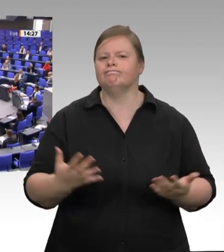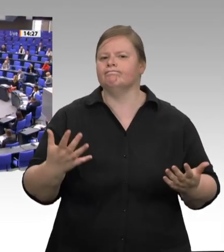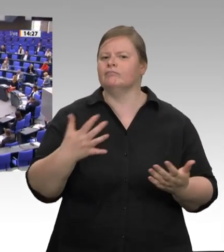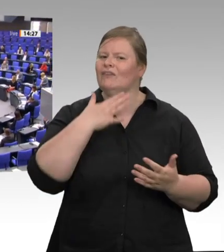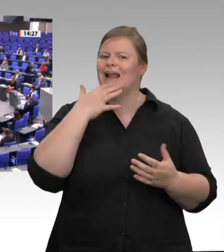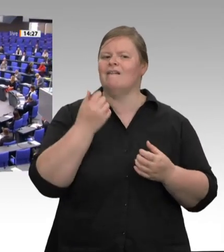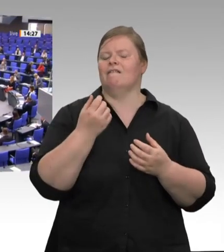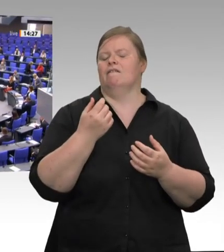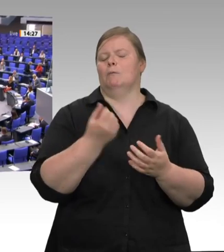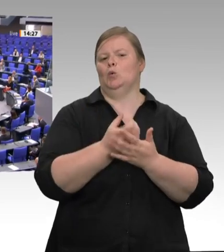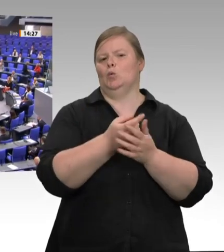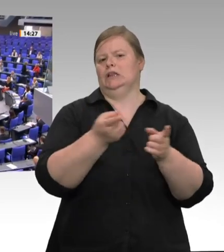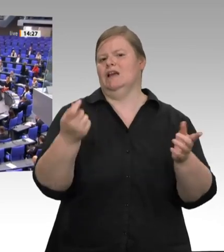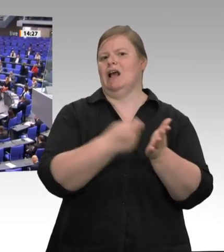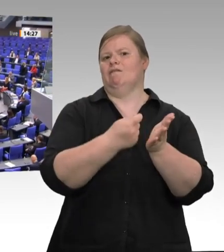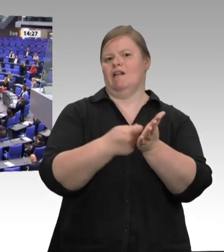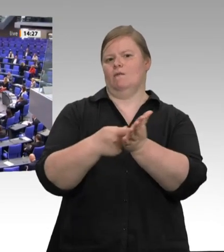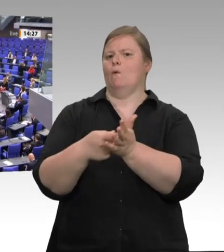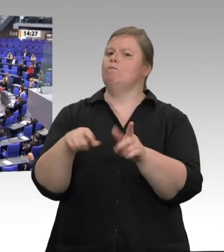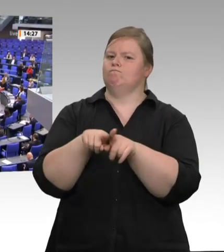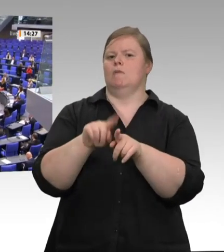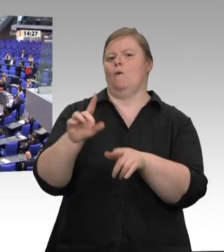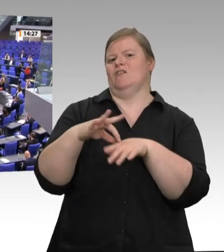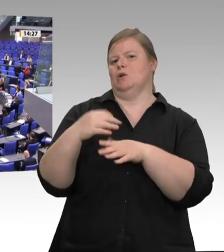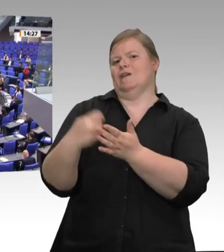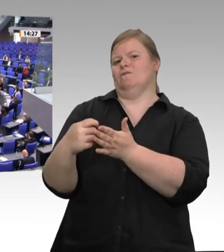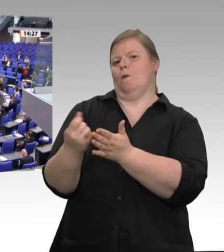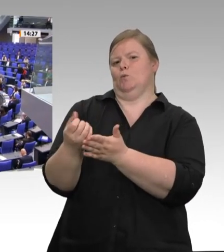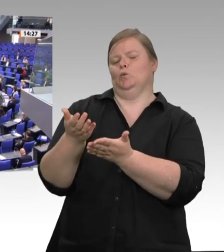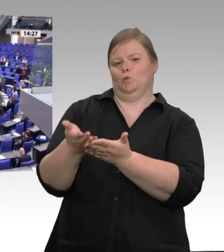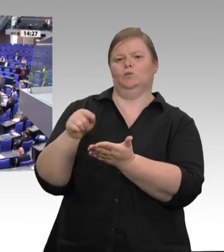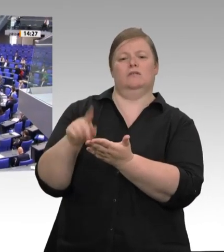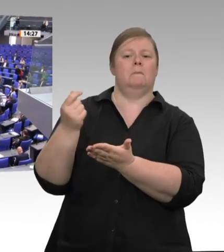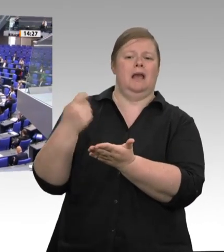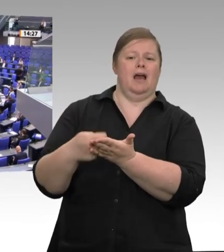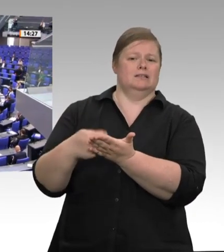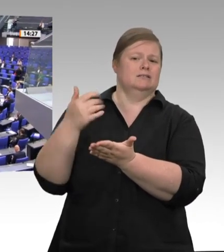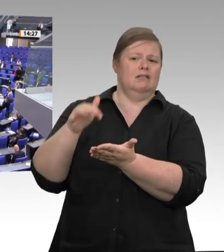allem die Migrantinnen und Migranten aus dem EU-Ausland, die im Akkord für uns Tiere